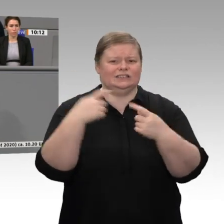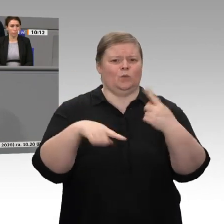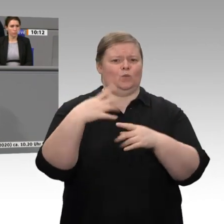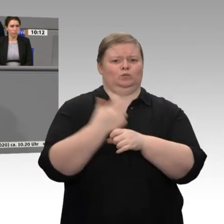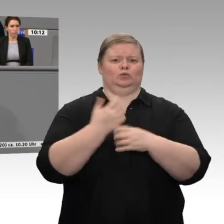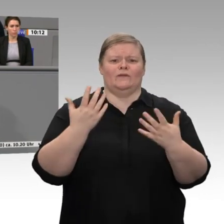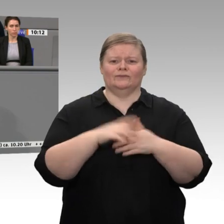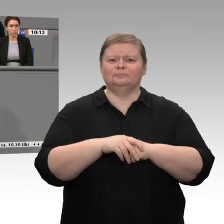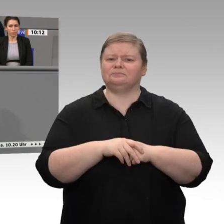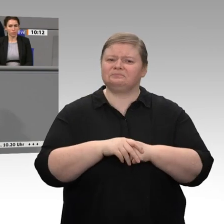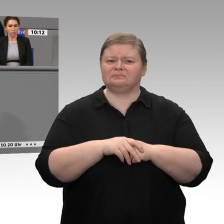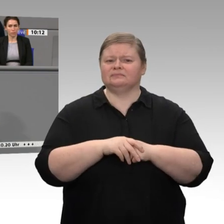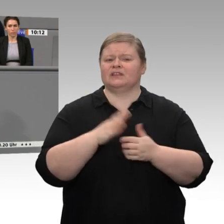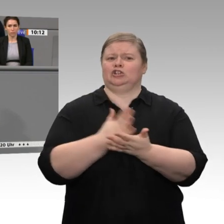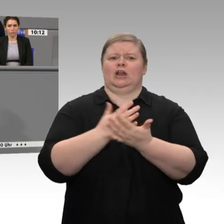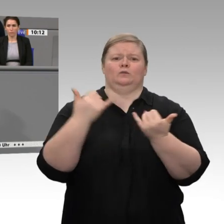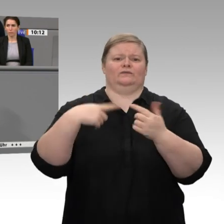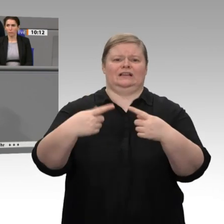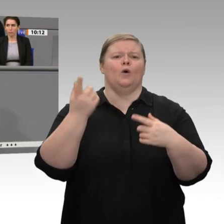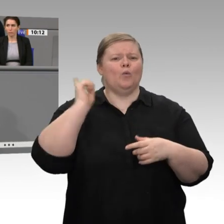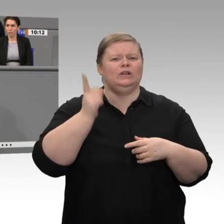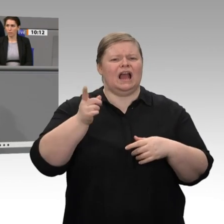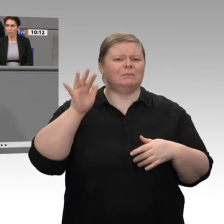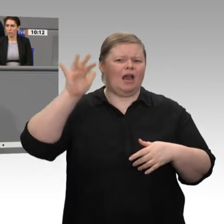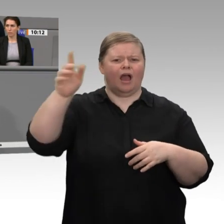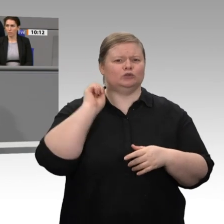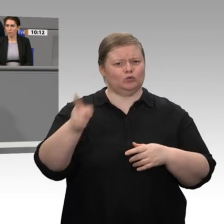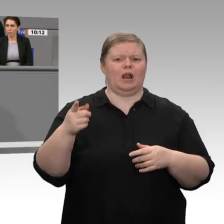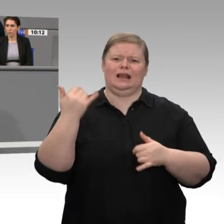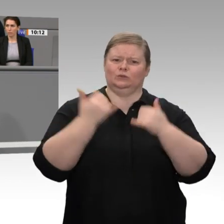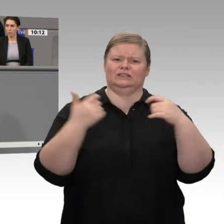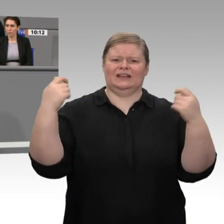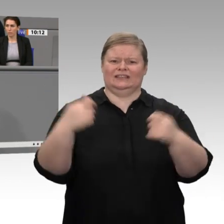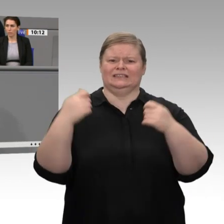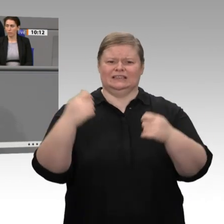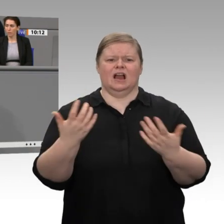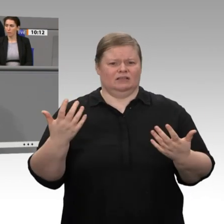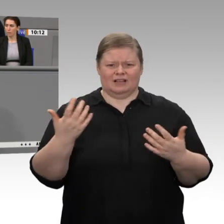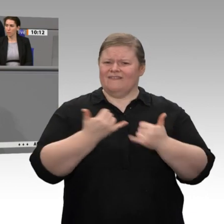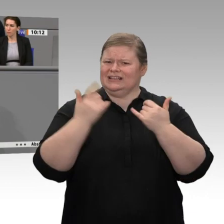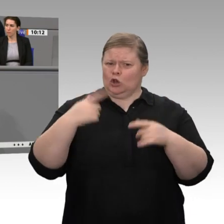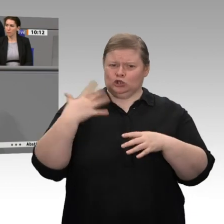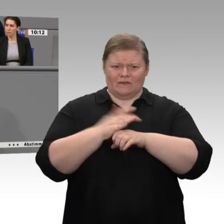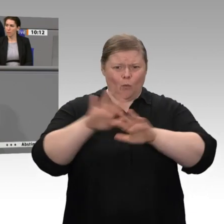für die ökologische Transformation, die die Wirtschaft braucht. Nur so sichern wir die Arbeitsplätze der Zukunft. Darum geht es. Sabine Poschmann,